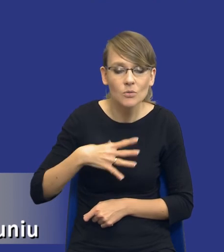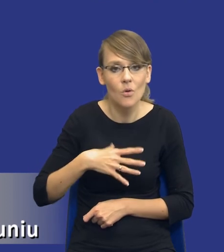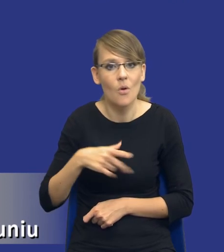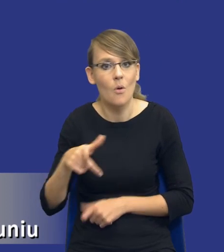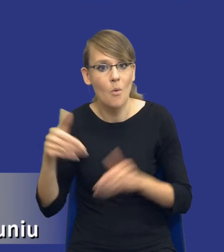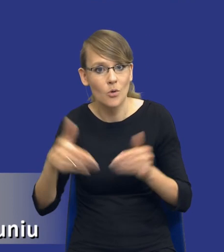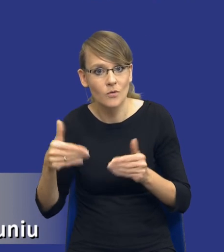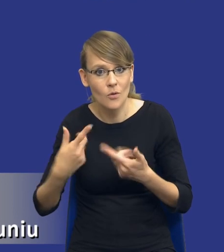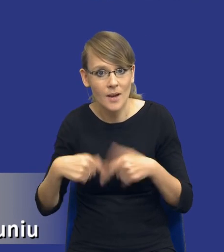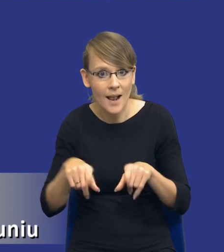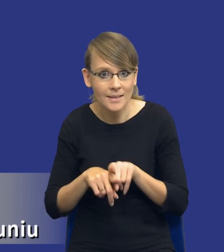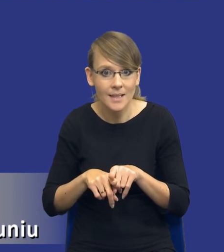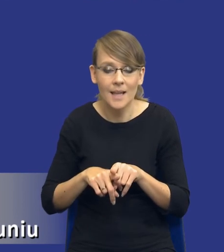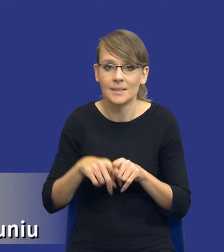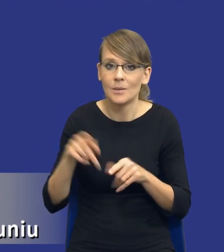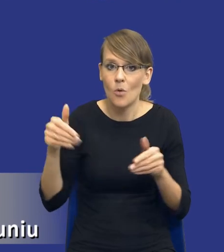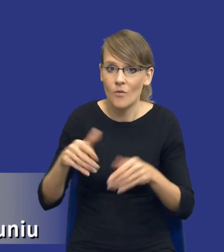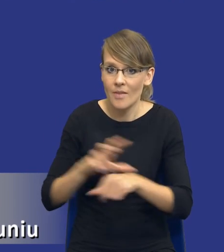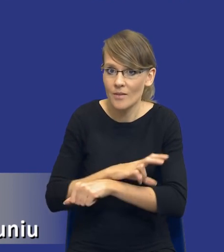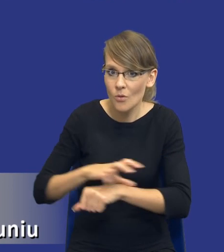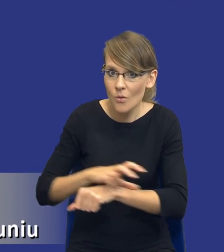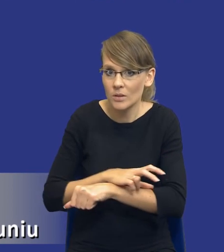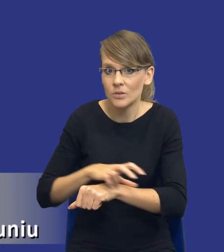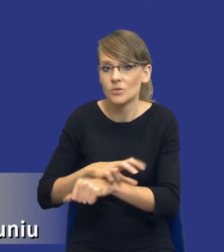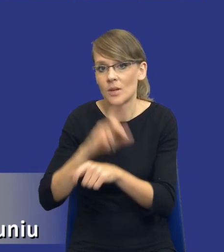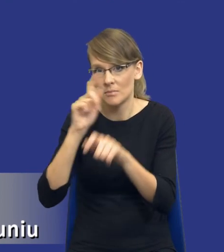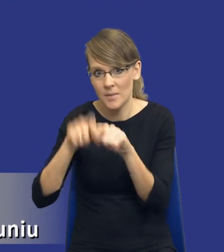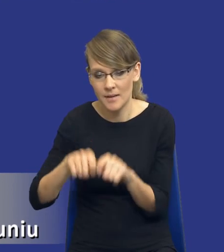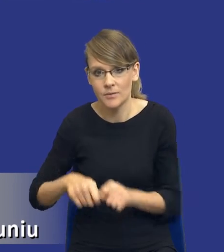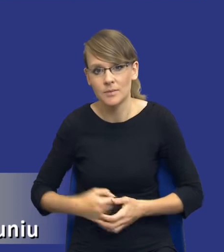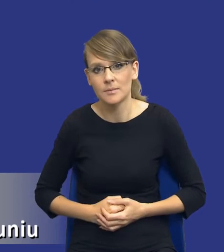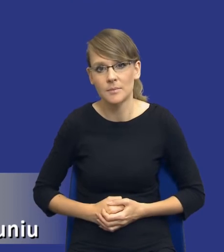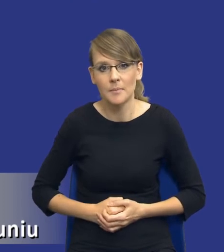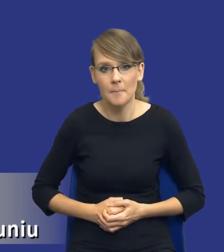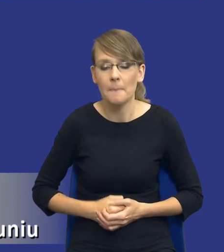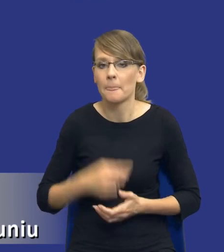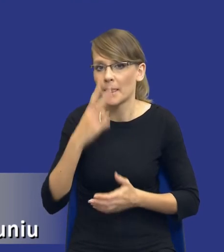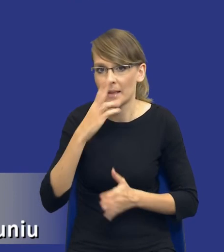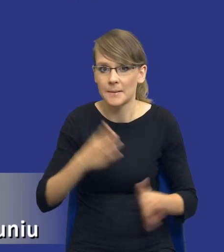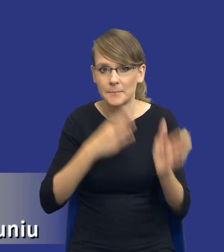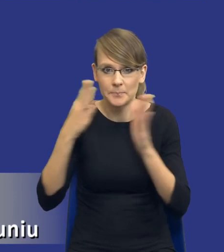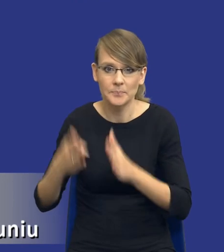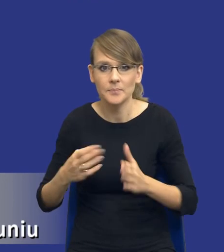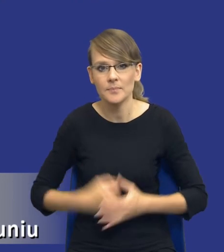w ogóle realizacji technologicznych, technicznych itd., itd. Jeżeli moglibyśmy przerzucić slajd, o właśnie, dziękuję.